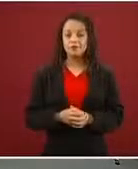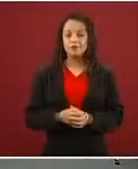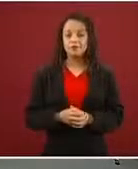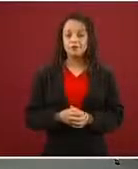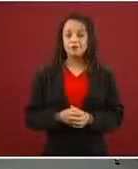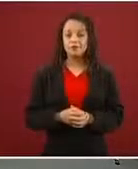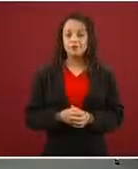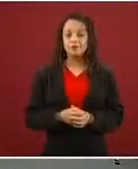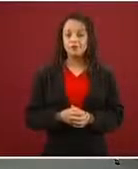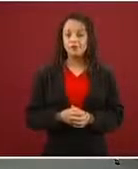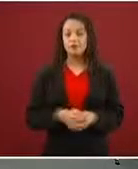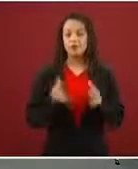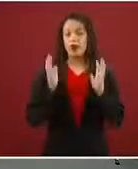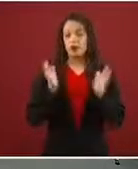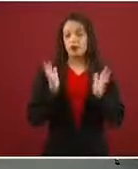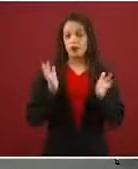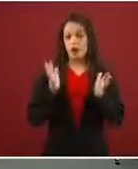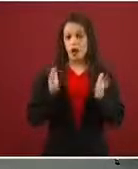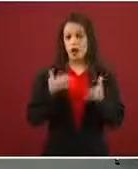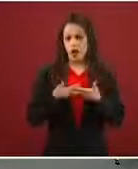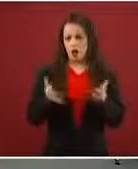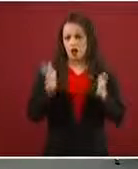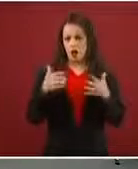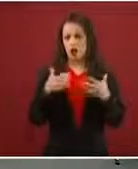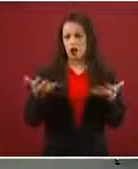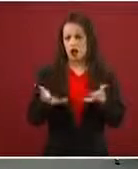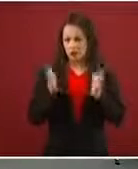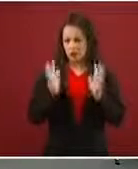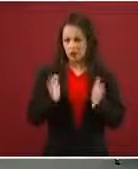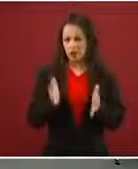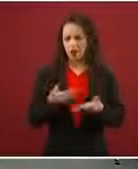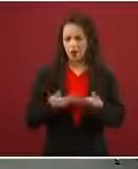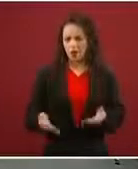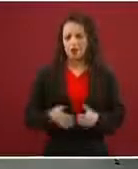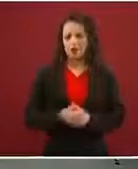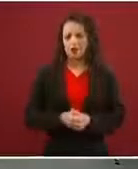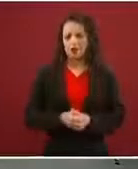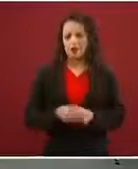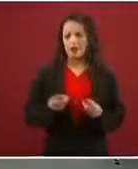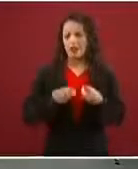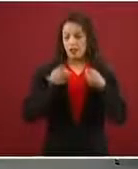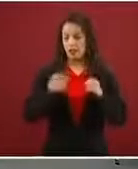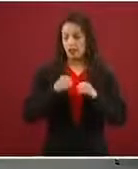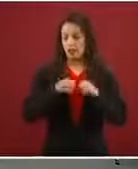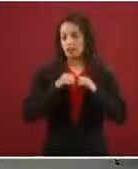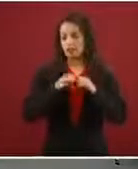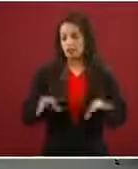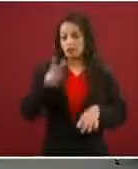Ya estamos trabajando eso. No ya estamos, por eso hay… estamos informando, hemos hecho muchísimo trabajo de información.